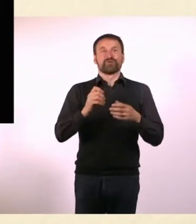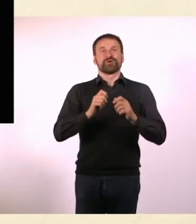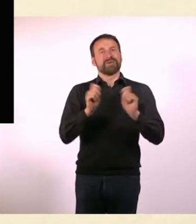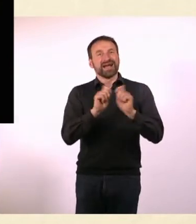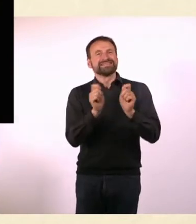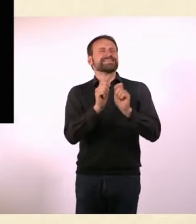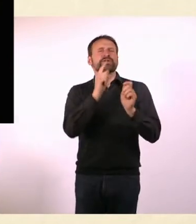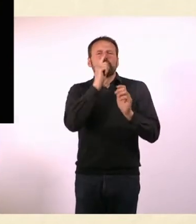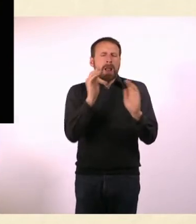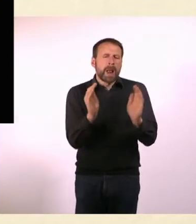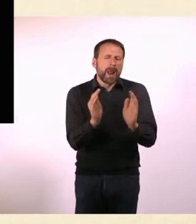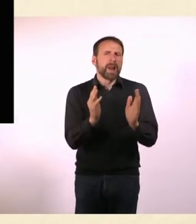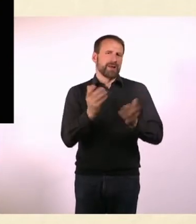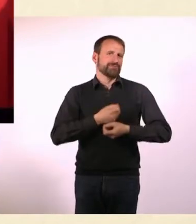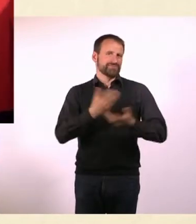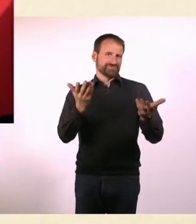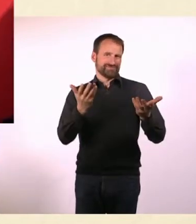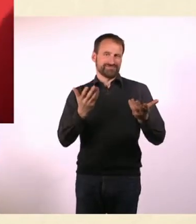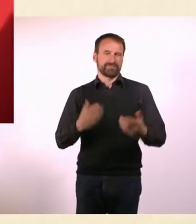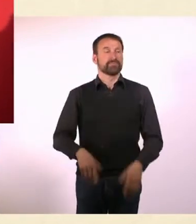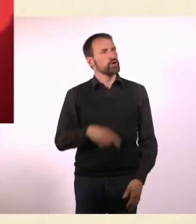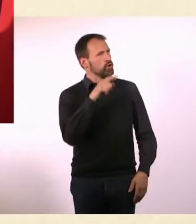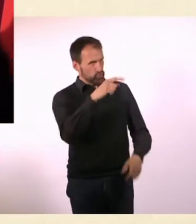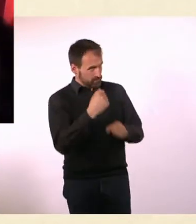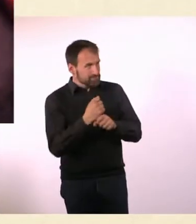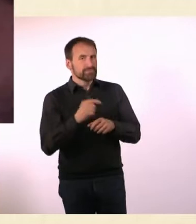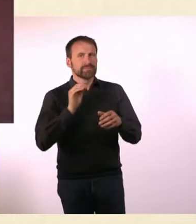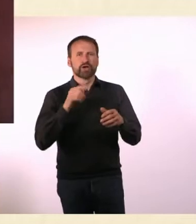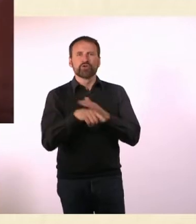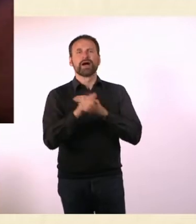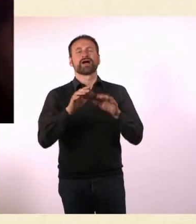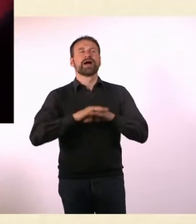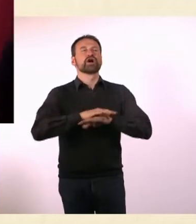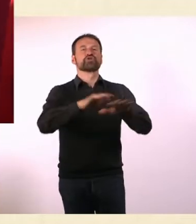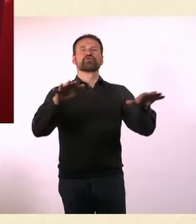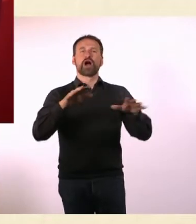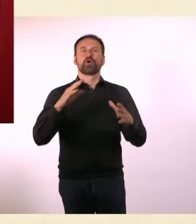Du hast es über Crowdfunding gemacht, mit Startnext. Ja, genau. Das war auch super toll.